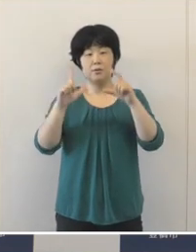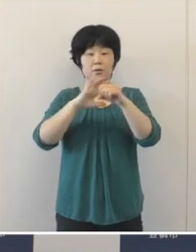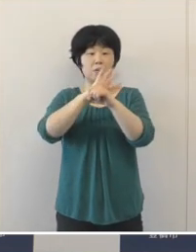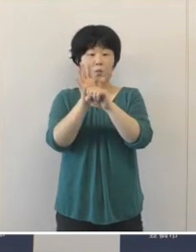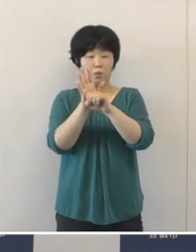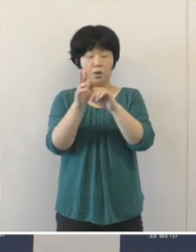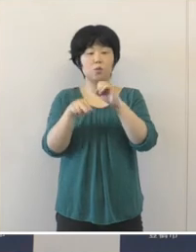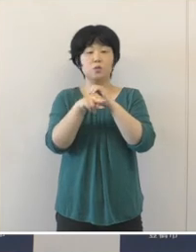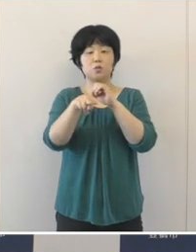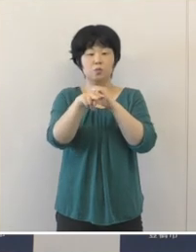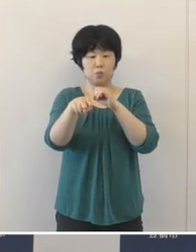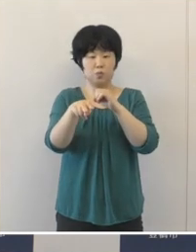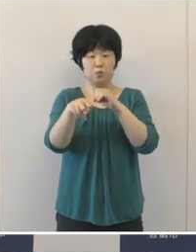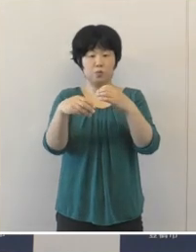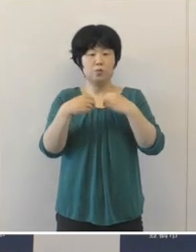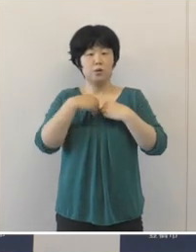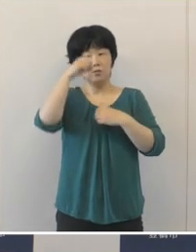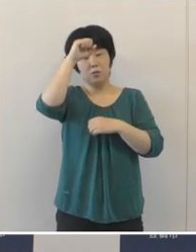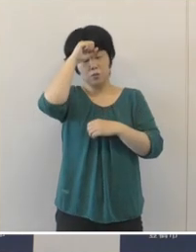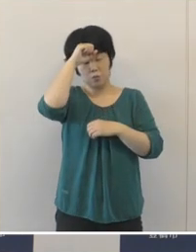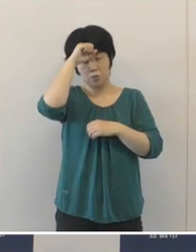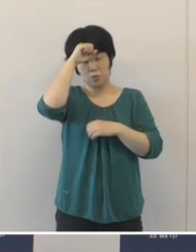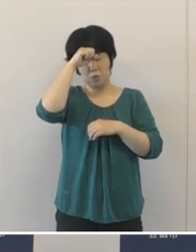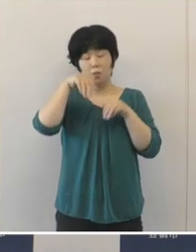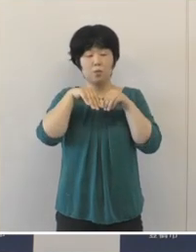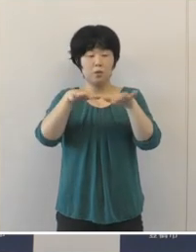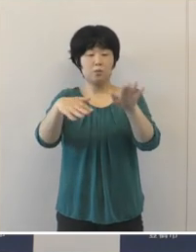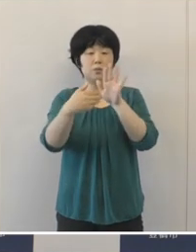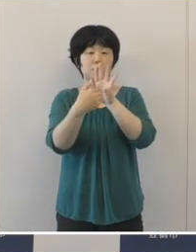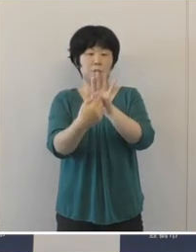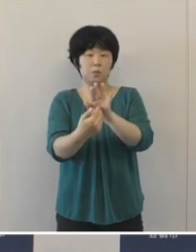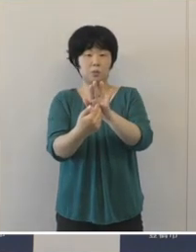新型コロナウイルス感染症の拡大防止に